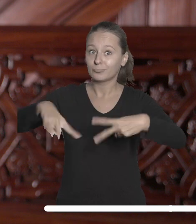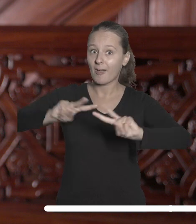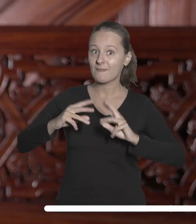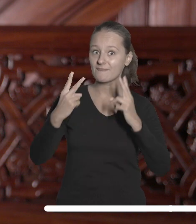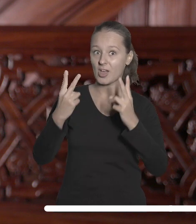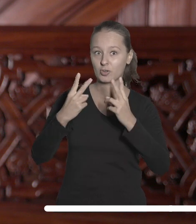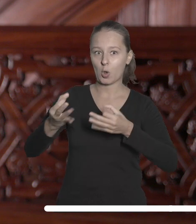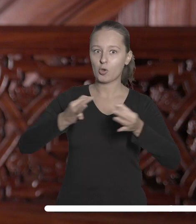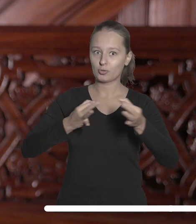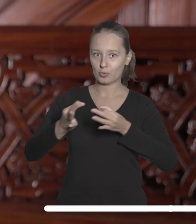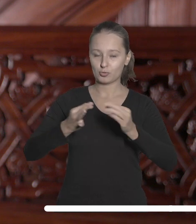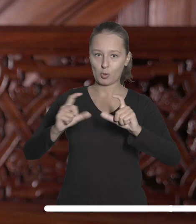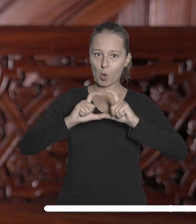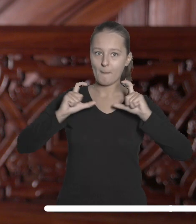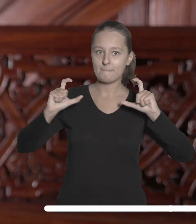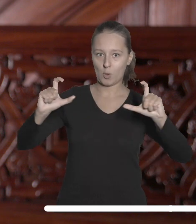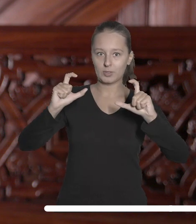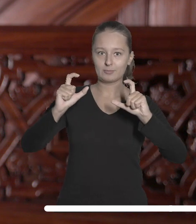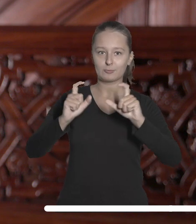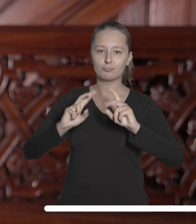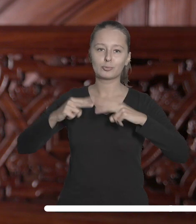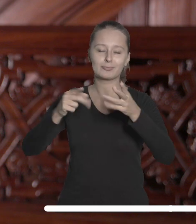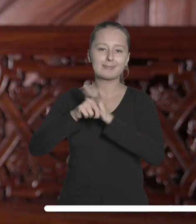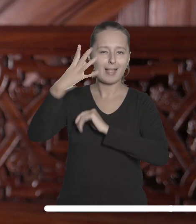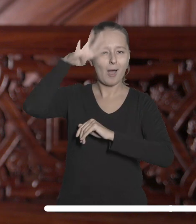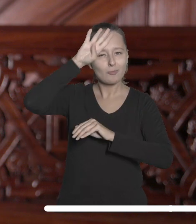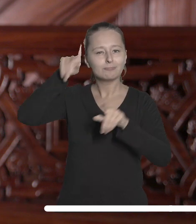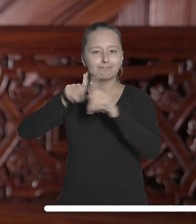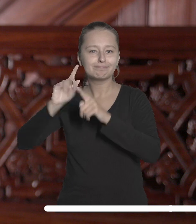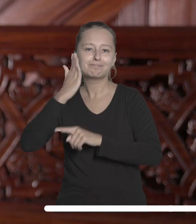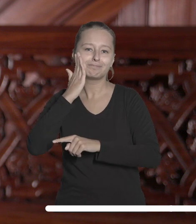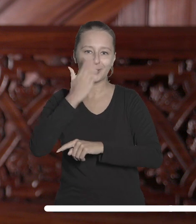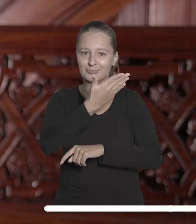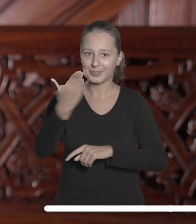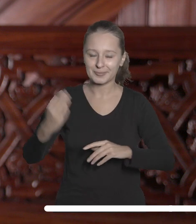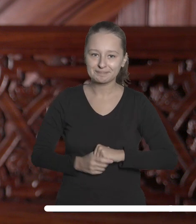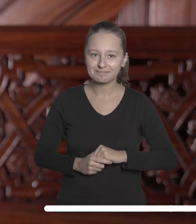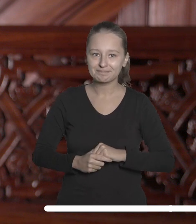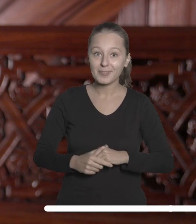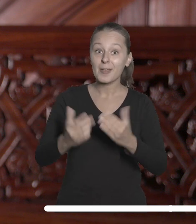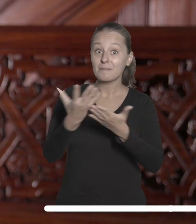związanego z Łodzią budynku miastu i jego mieszkańcom. To kolejne środki pozyskane przez naszą